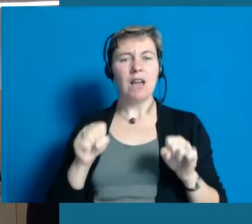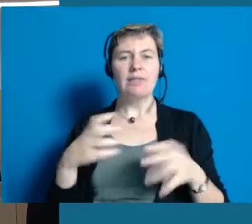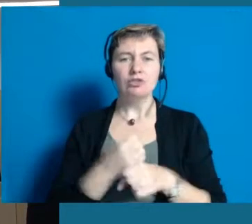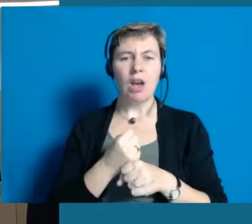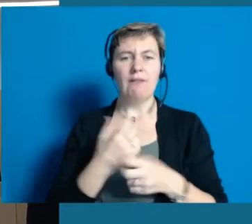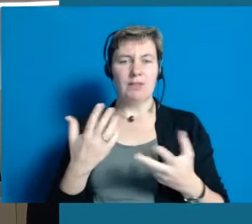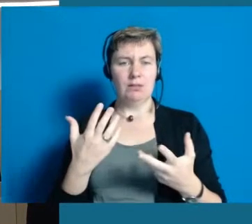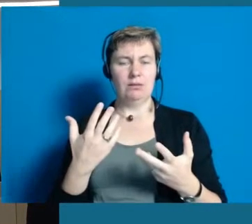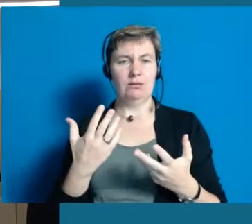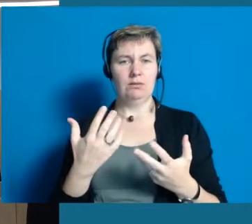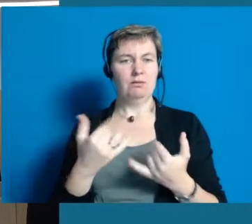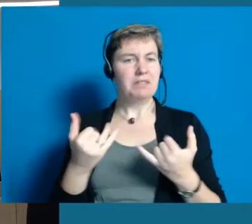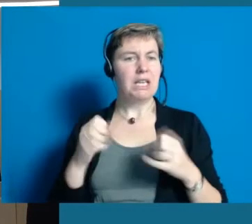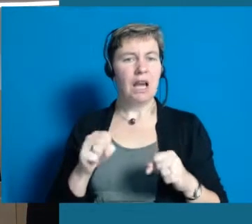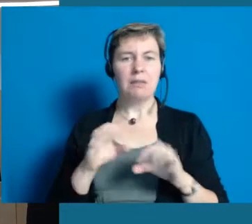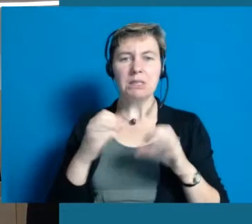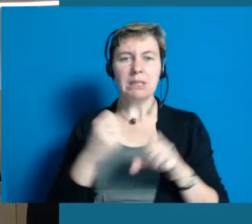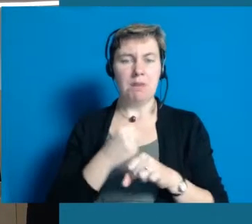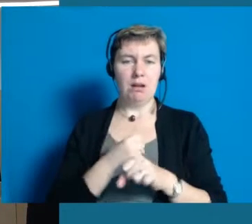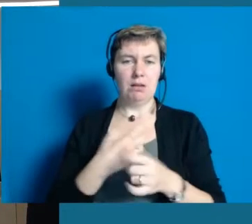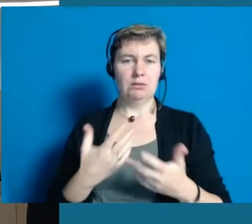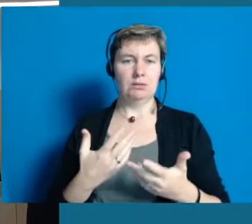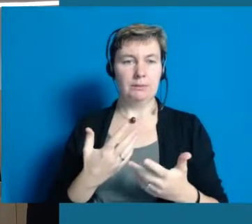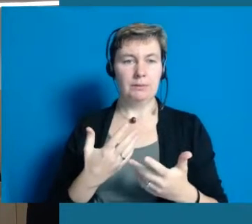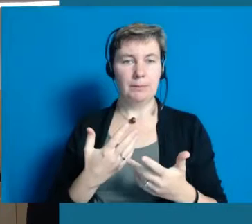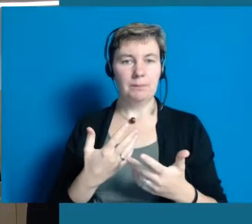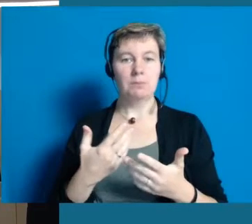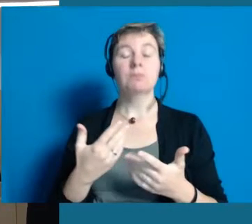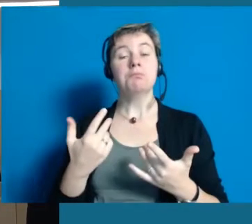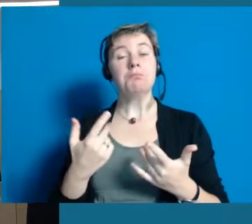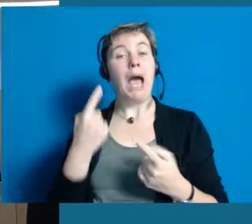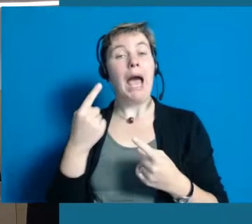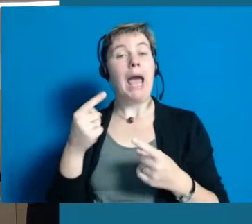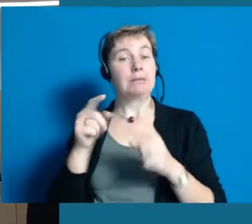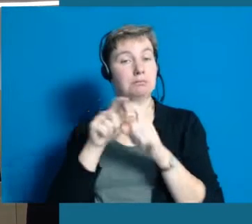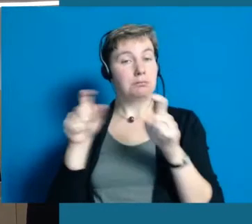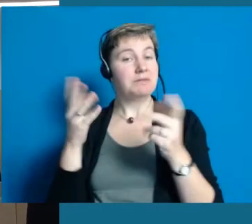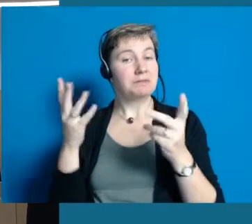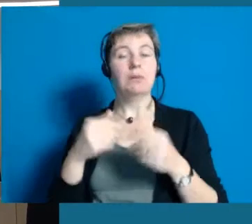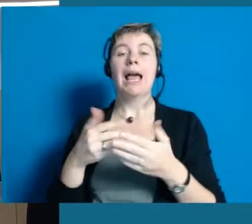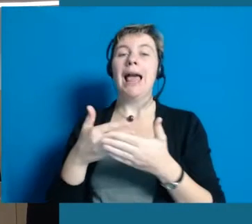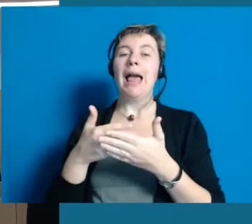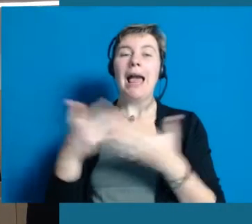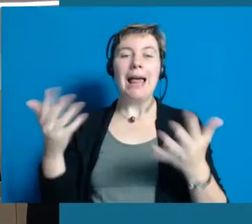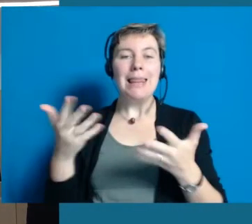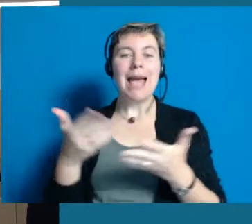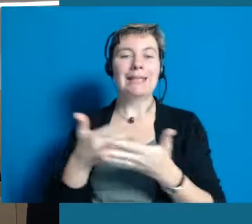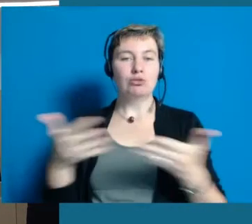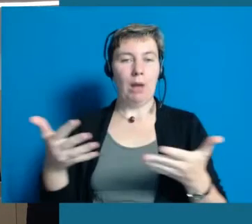was ist überhaupt leistbar. Ein Projekt ist zum Beispiel die Leichte Sprache.